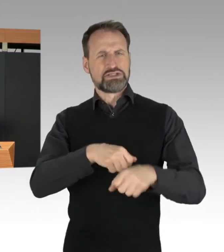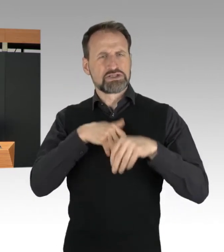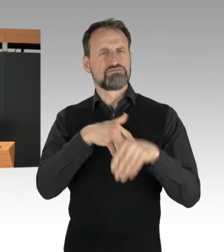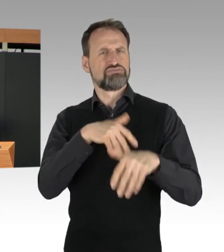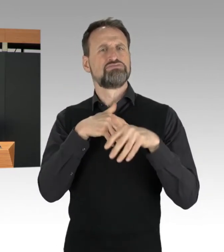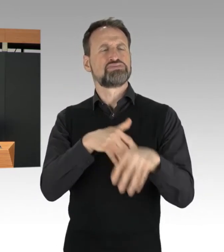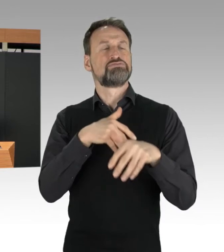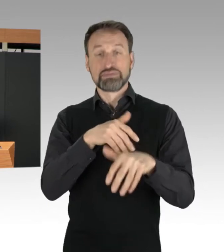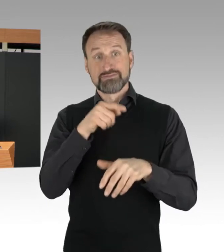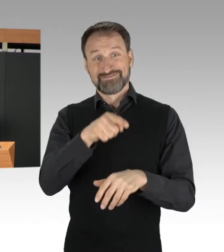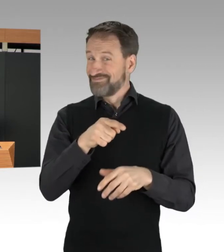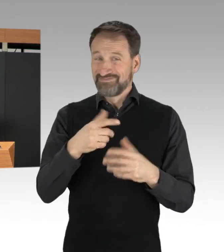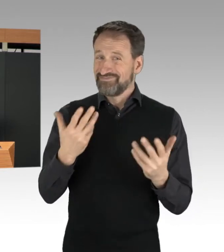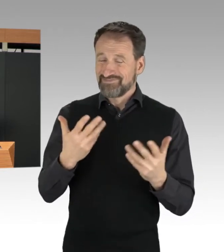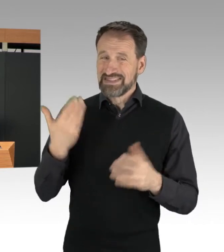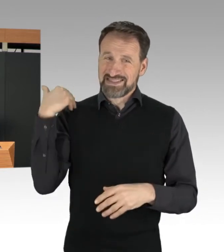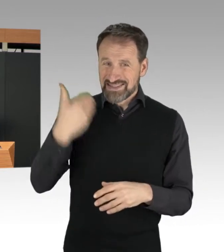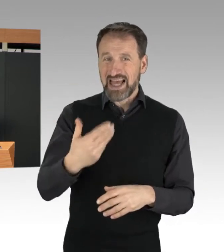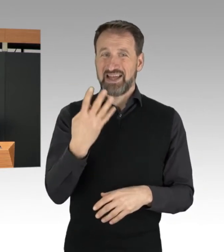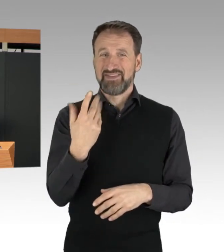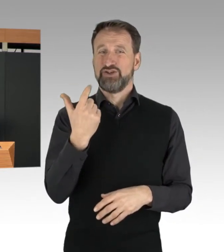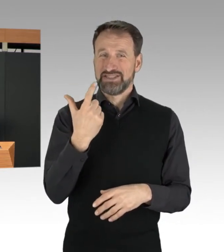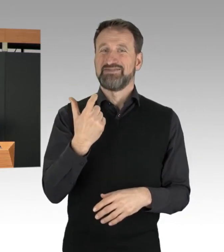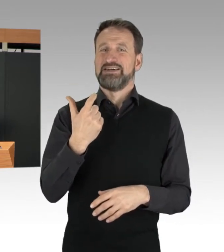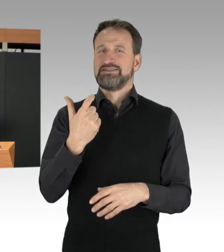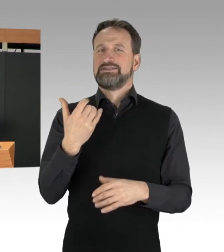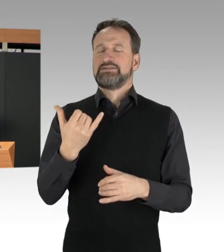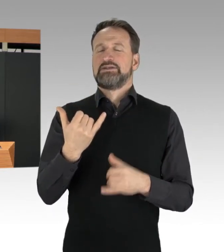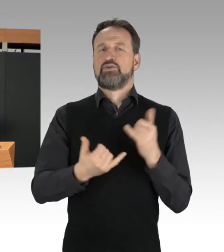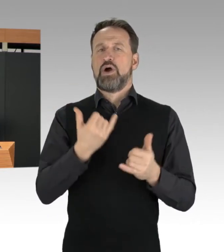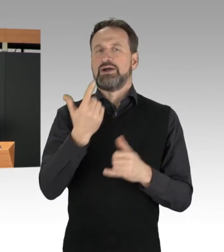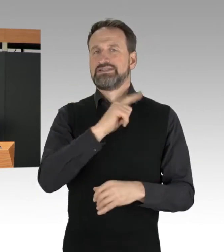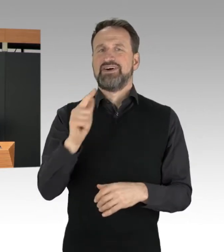seit dem 24. Januar 2022